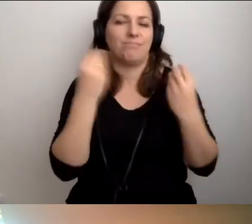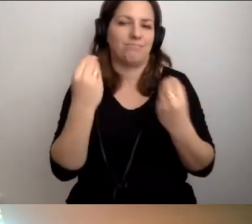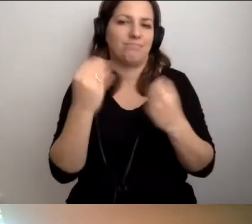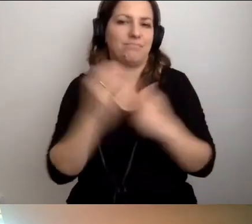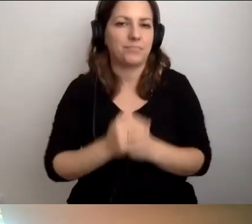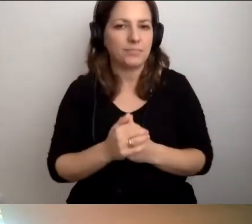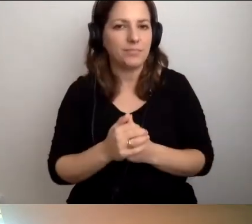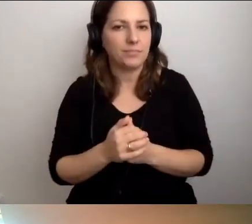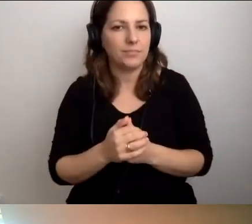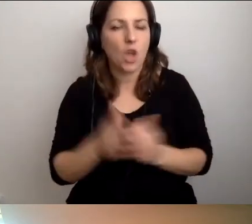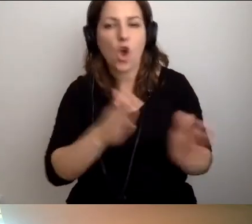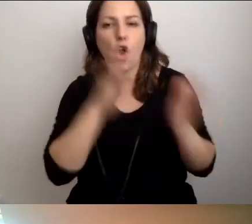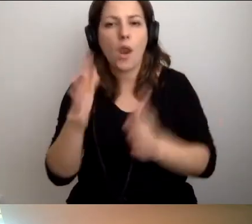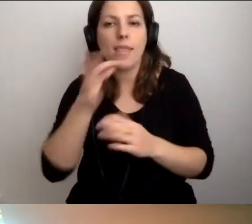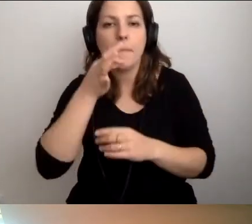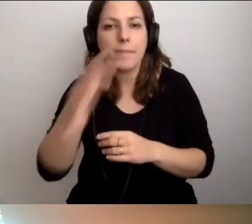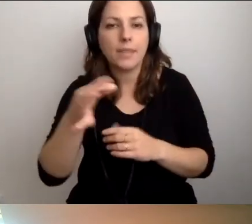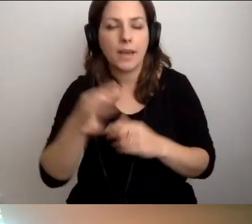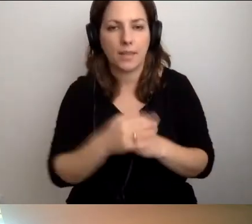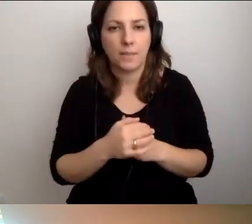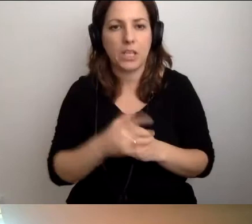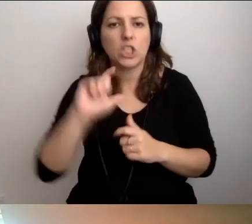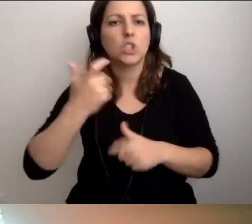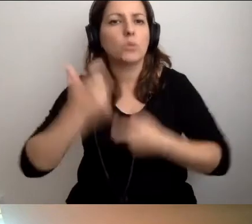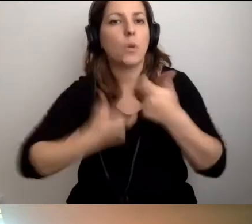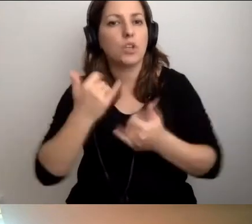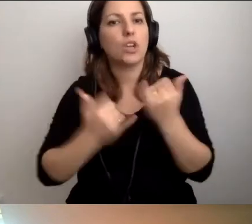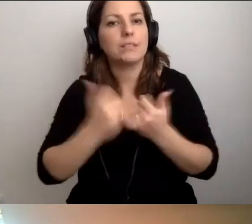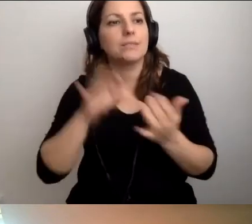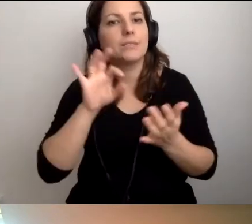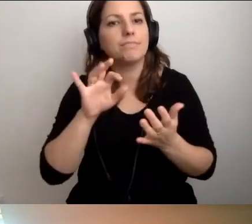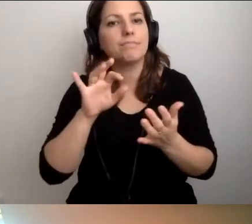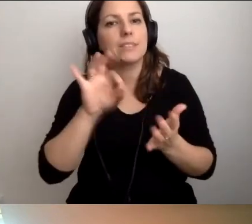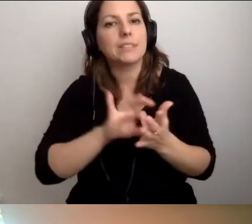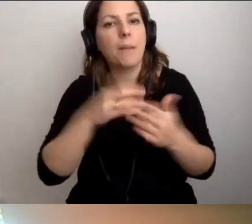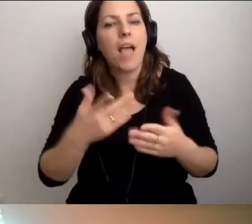MAŁGORZATA: Kolejne pytanie. Co zrobić, jeśli mam zapewnić możliwość ewakuacji?